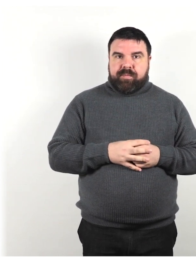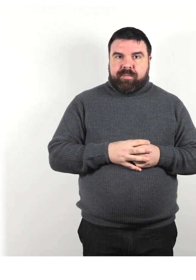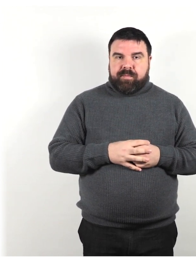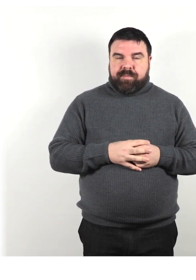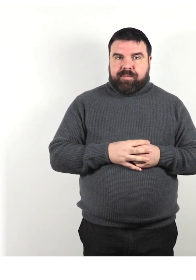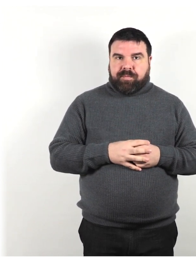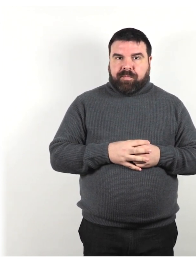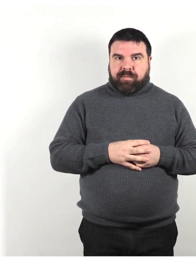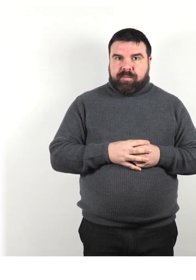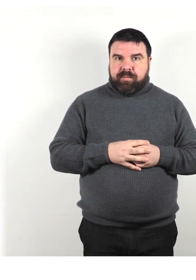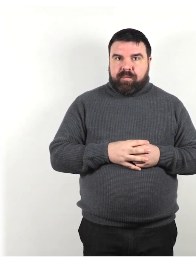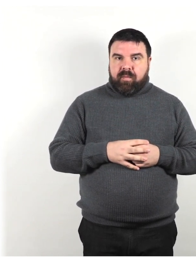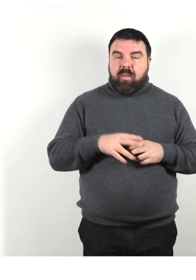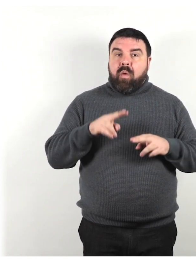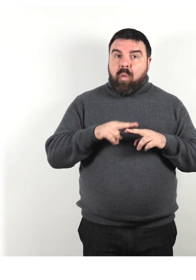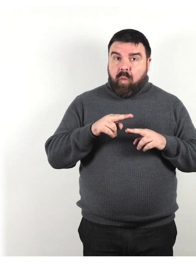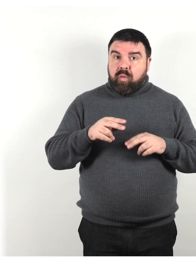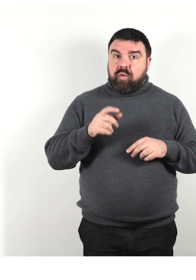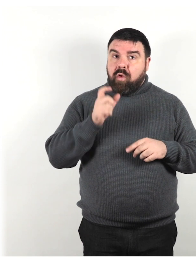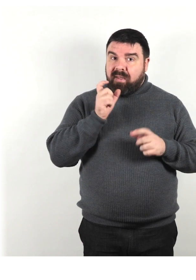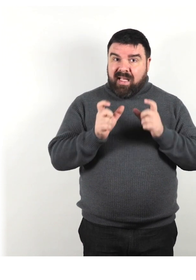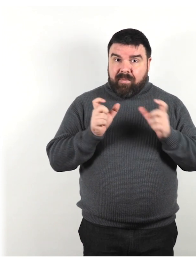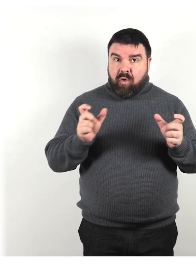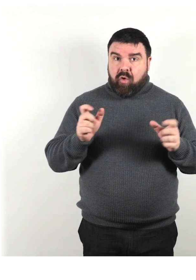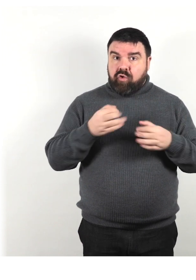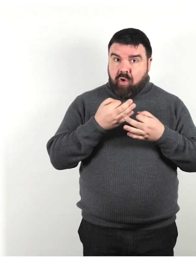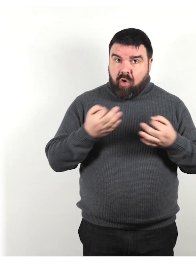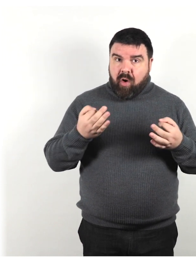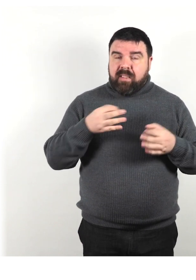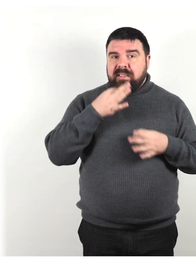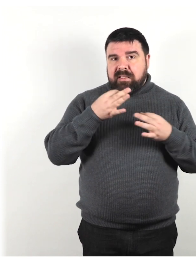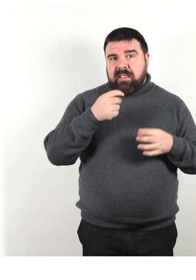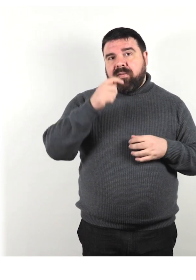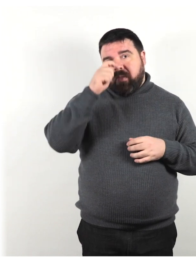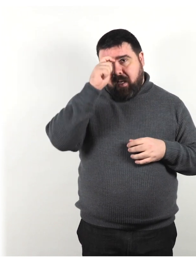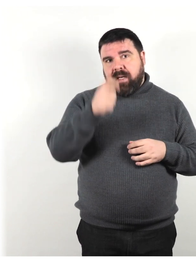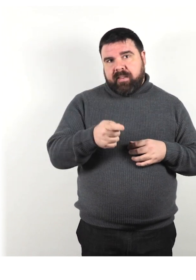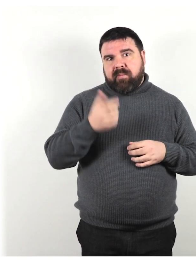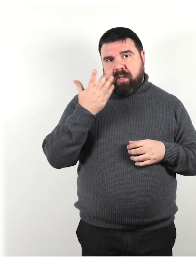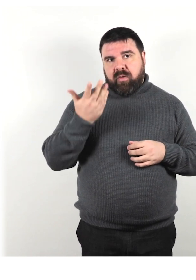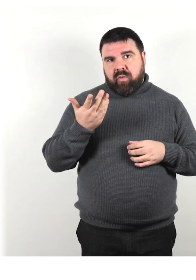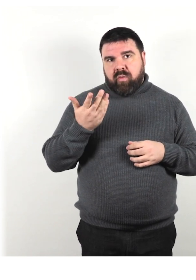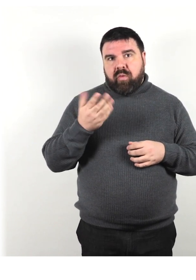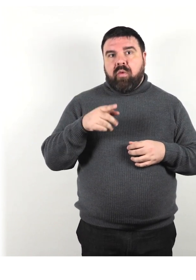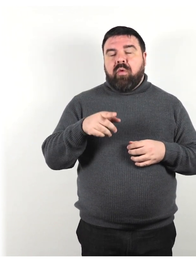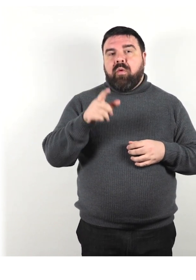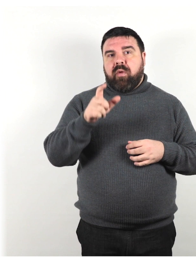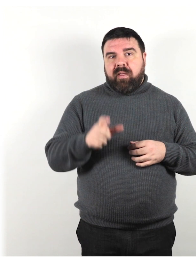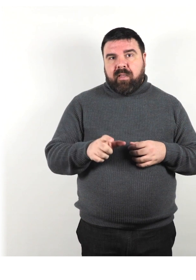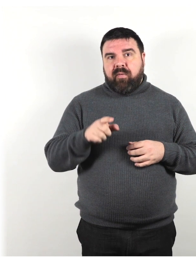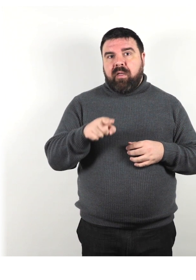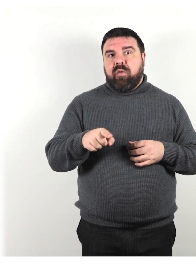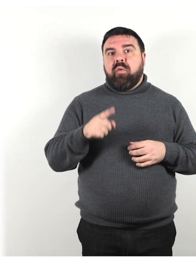L'uso di una terminologia corretta mostra che si ha rispetto per l'individuo o per coloro che hanno una disabilità simile.